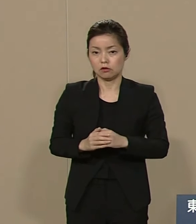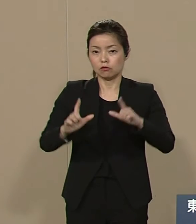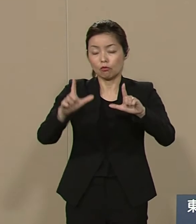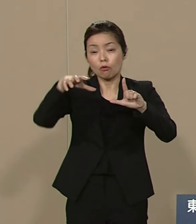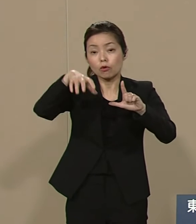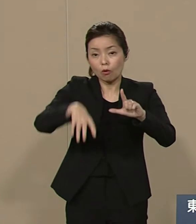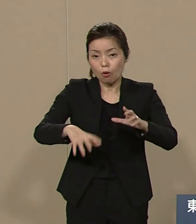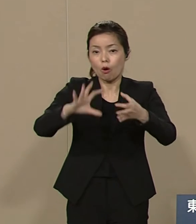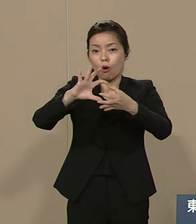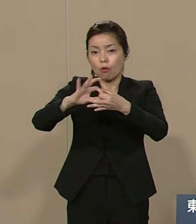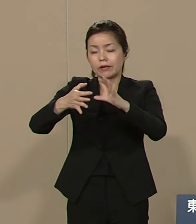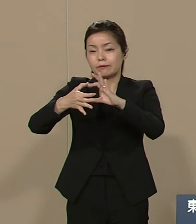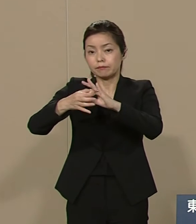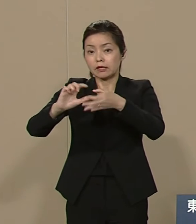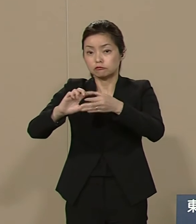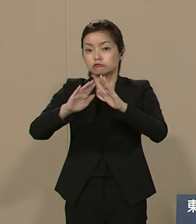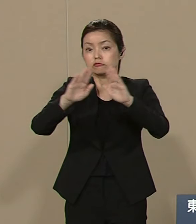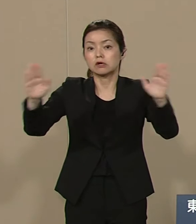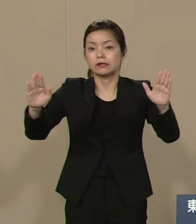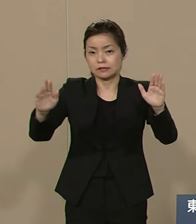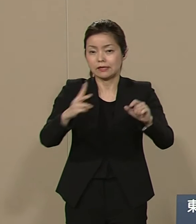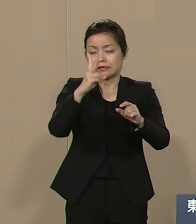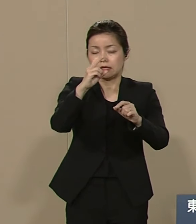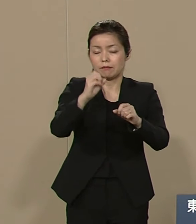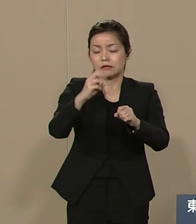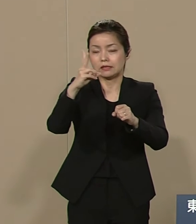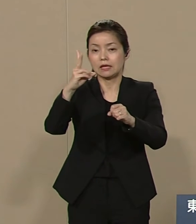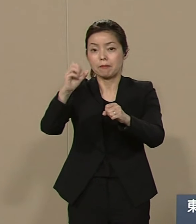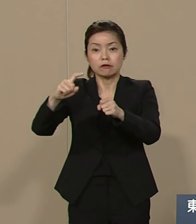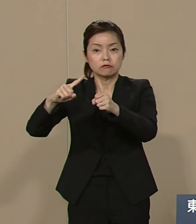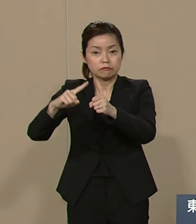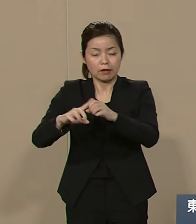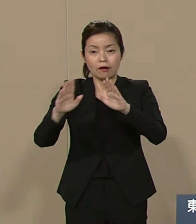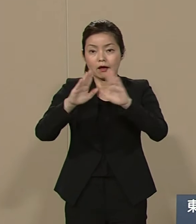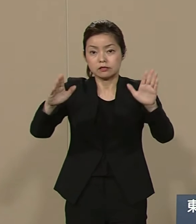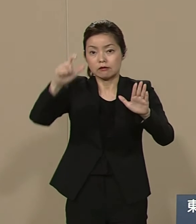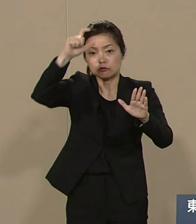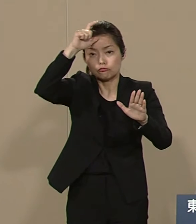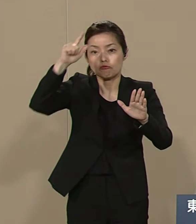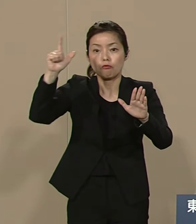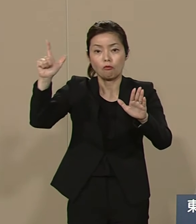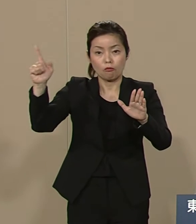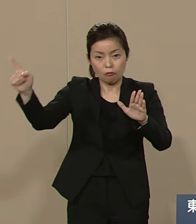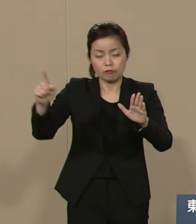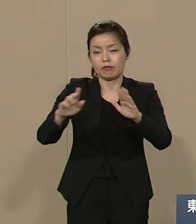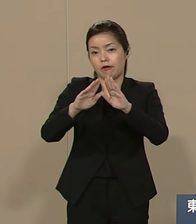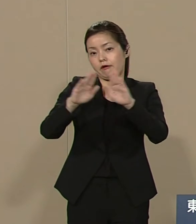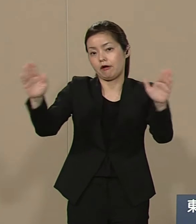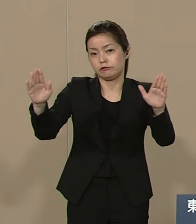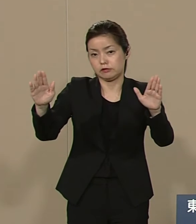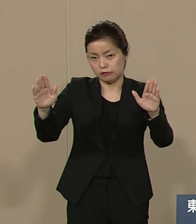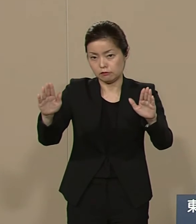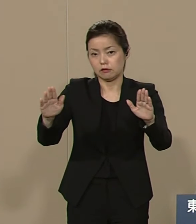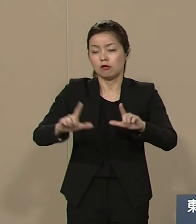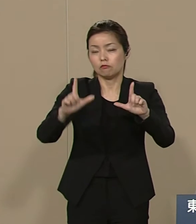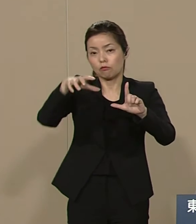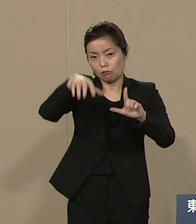2020年 開催権はトルコへ移譲 これは私の政策です 日本が利己主義に